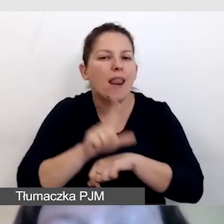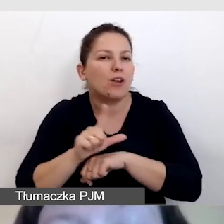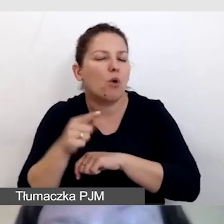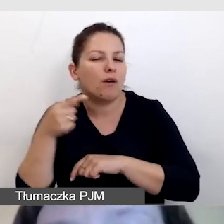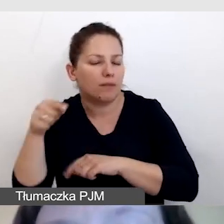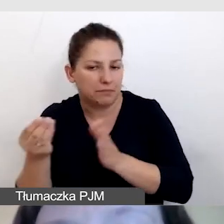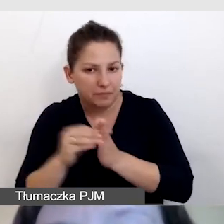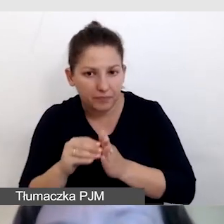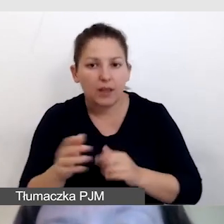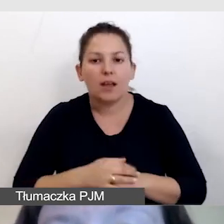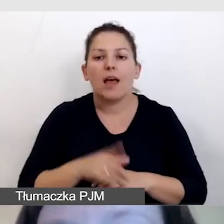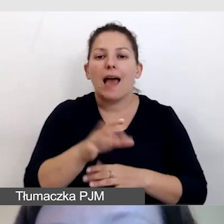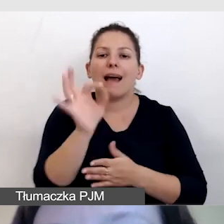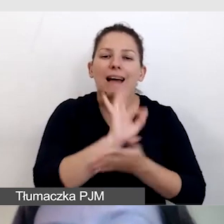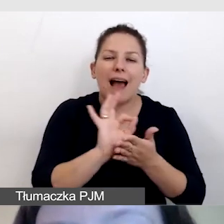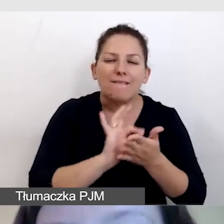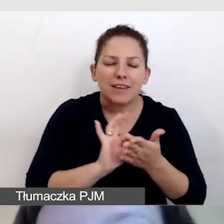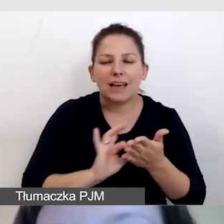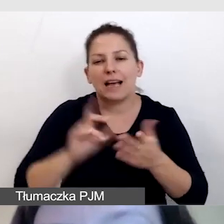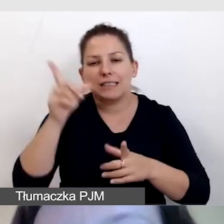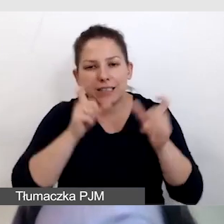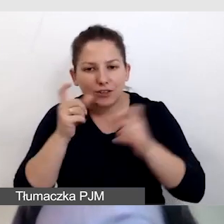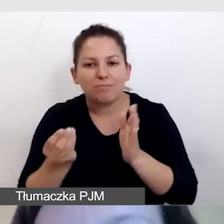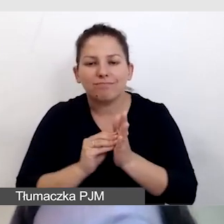Do grafik i zdjęć przygotowujemy opisy alternatywne.